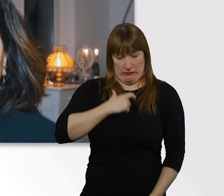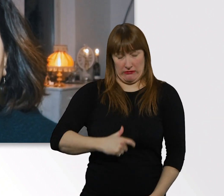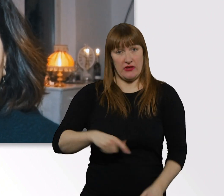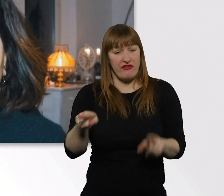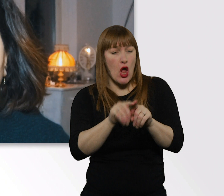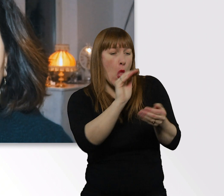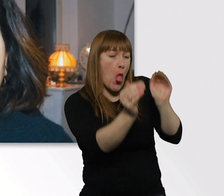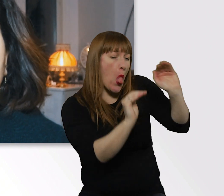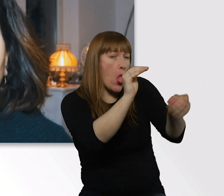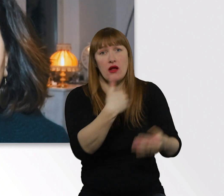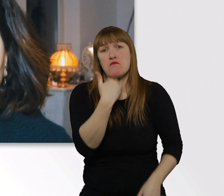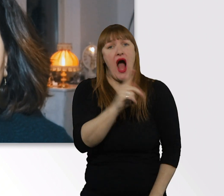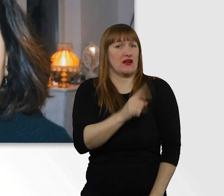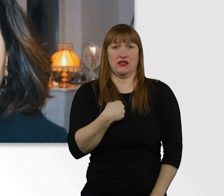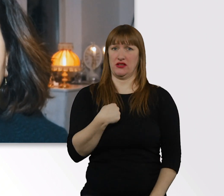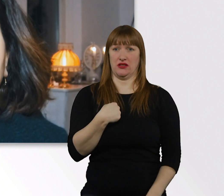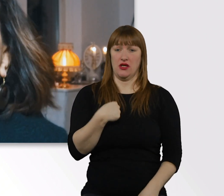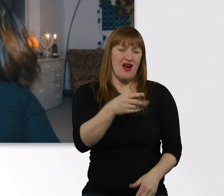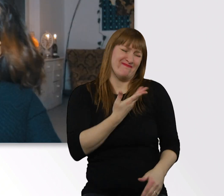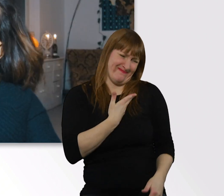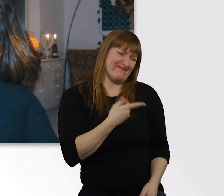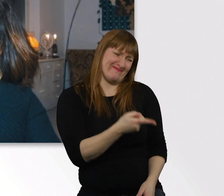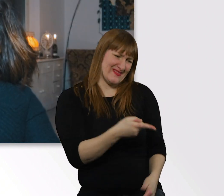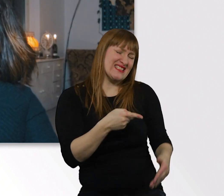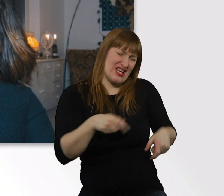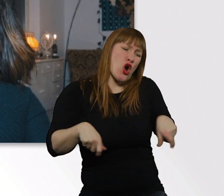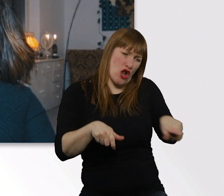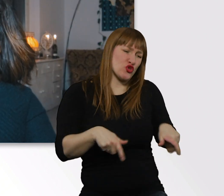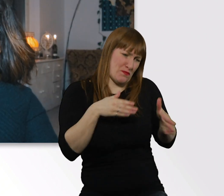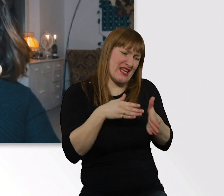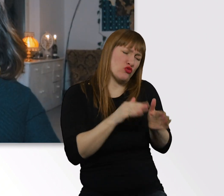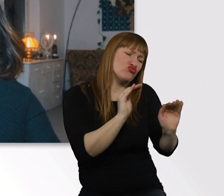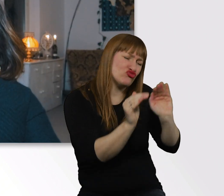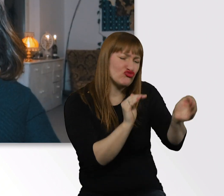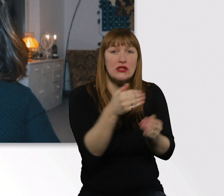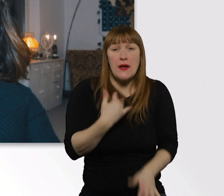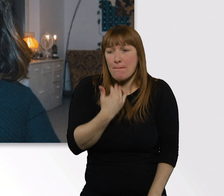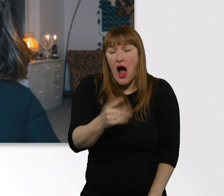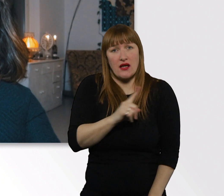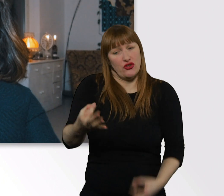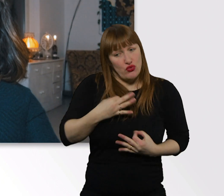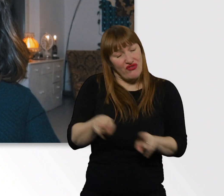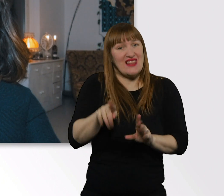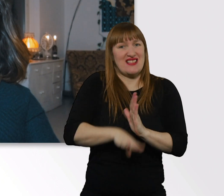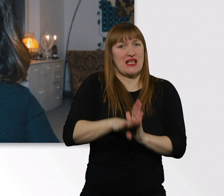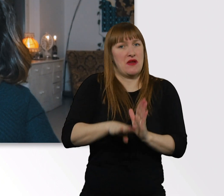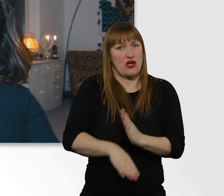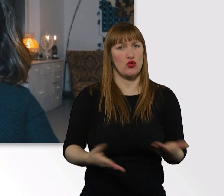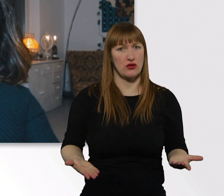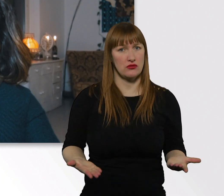Weil ich im Rollstuhl sitze, eine Behinderung habe. Das find ich diskriminierend, um ehrlich zu sein.